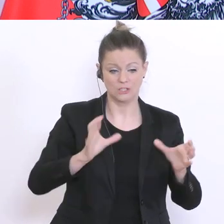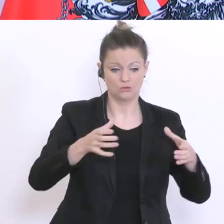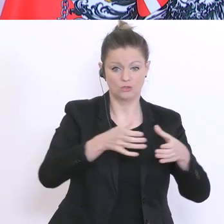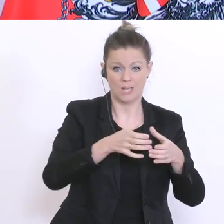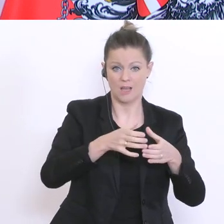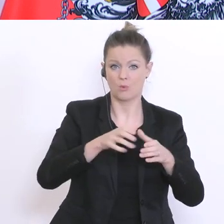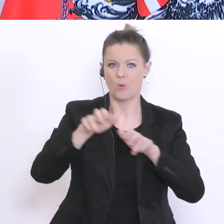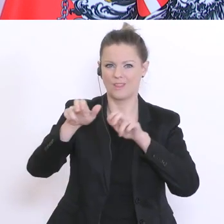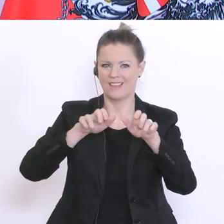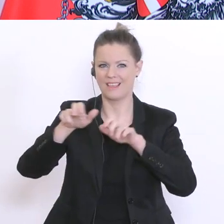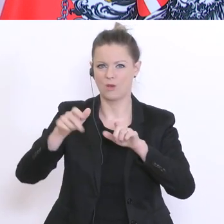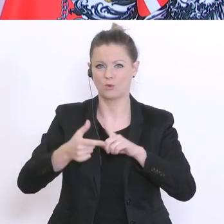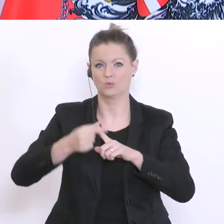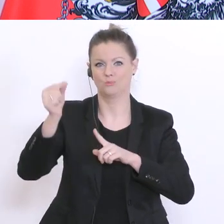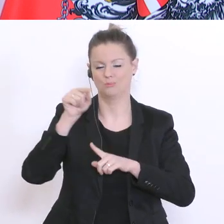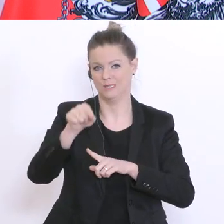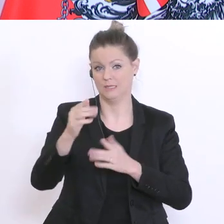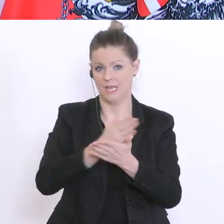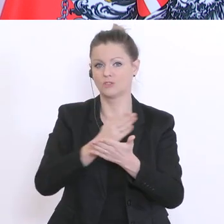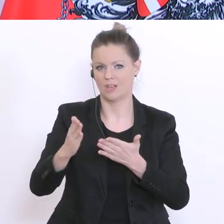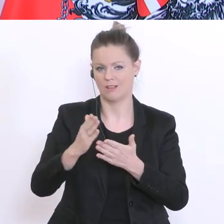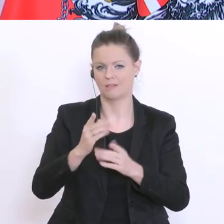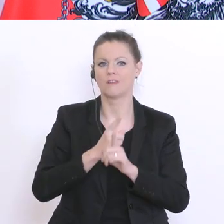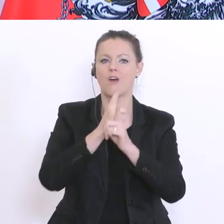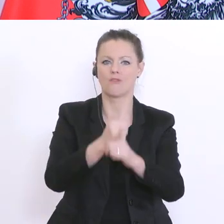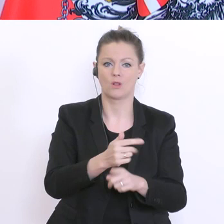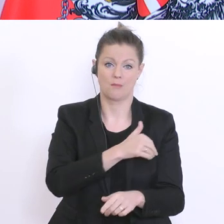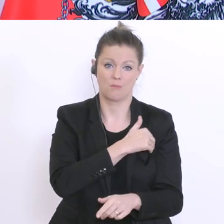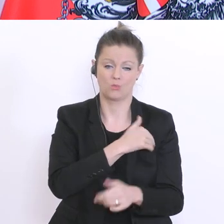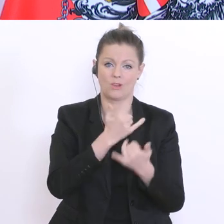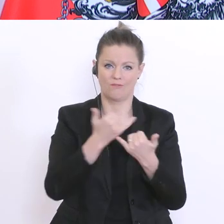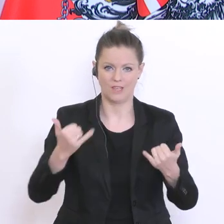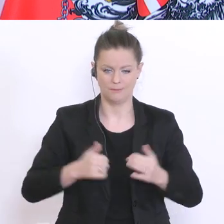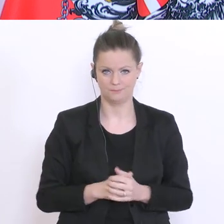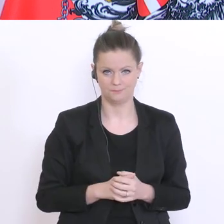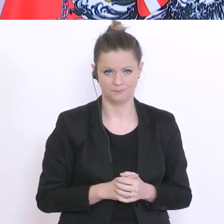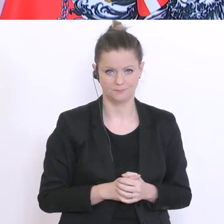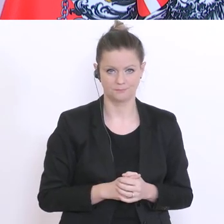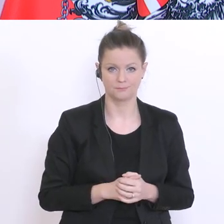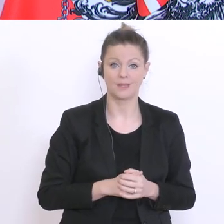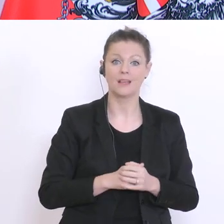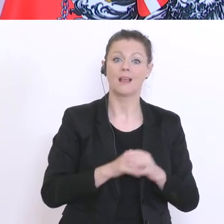Wir werden die Lehrerinnen und Lehrer bitten, Lern- und Arbeitspakete für den Zeitraum bis